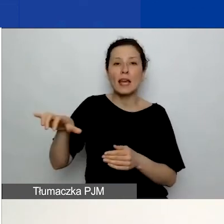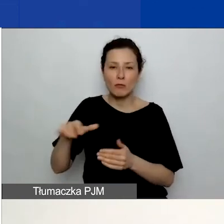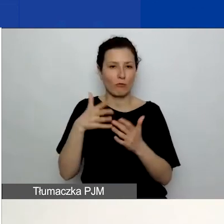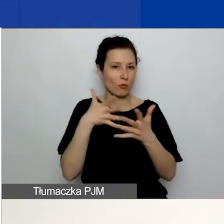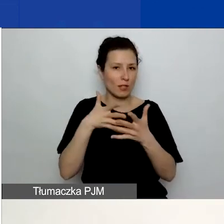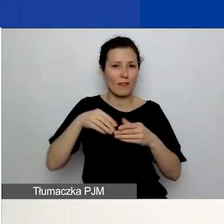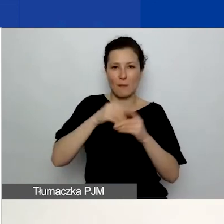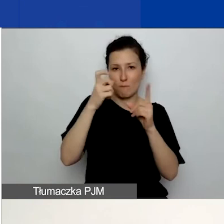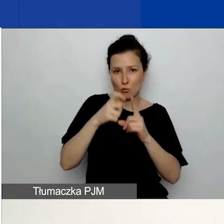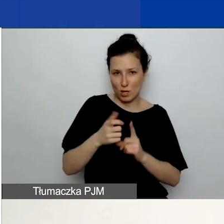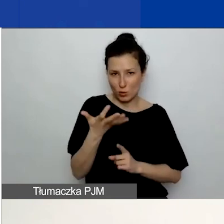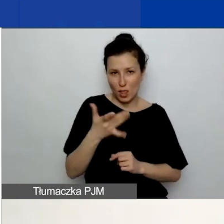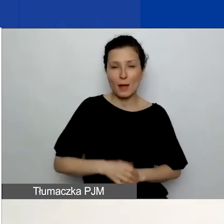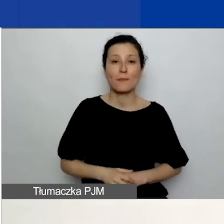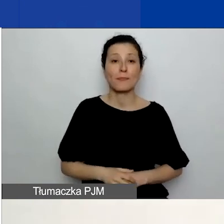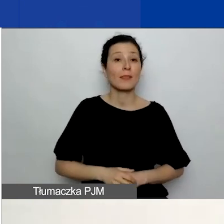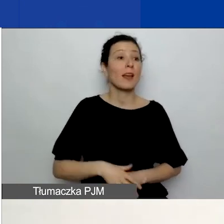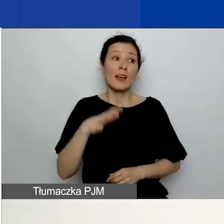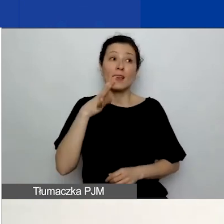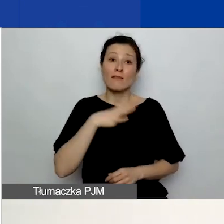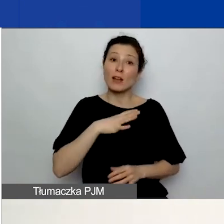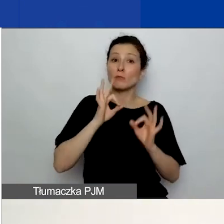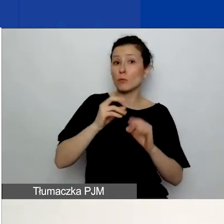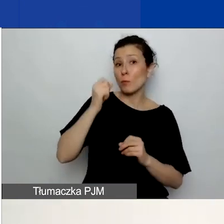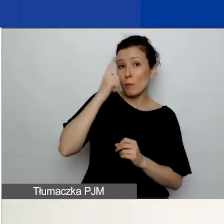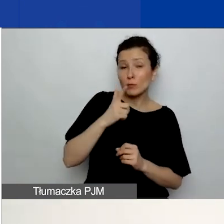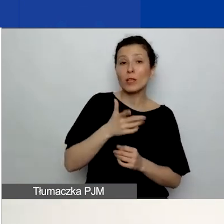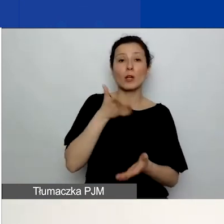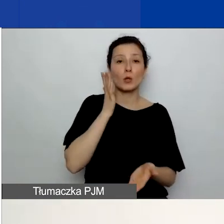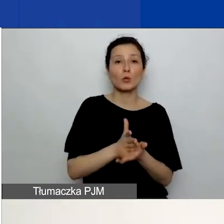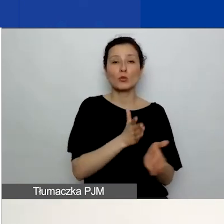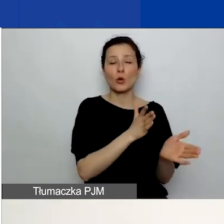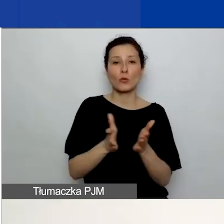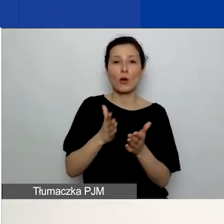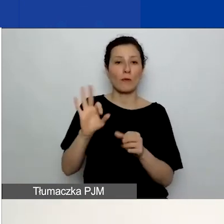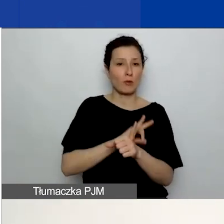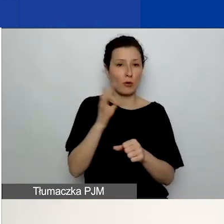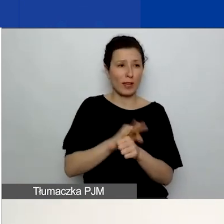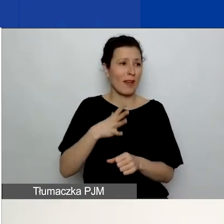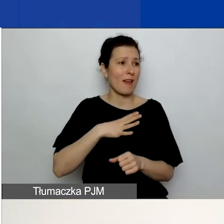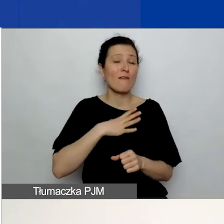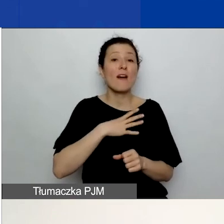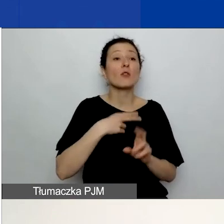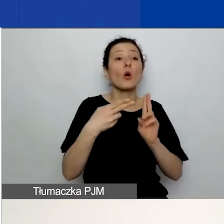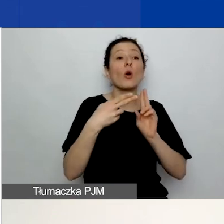Zawsze dobrym pomysłem jest skonsultowanie już gotowego projektu z kimś spoza zespołu.